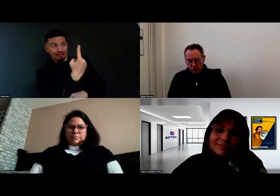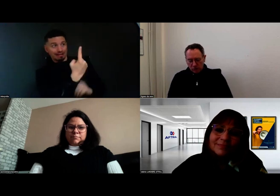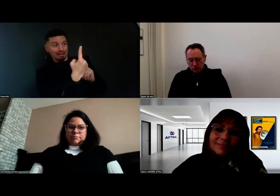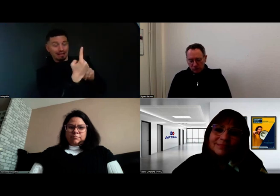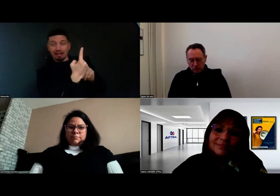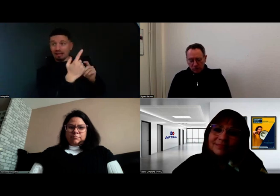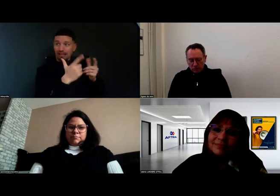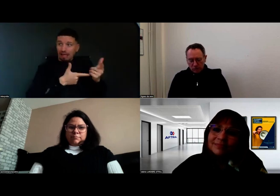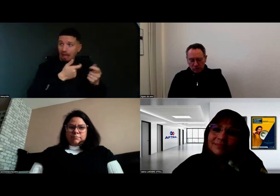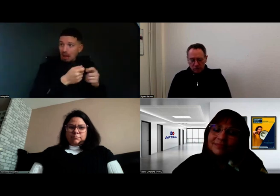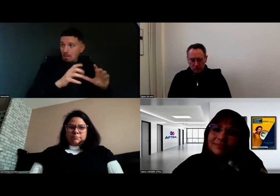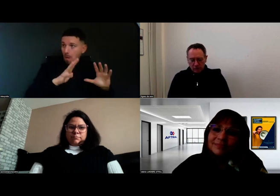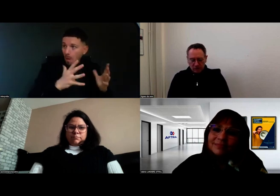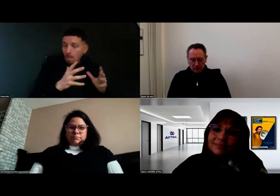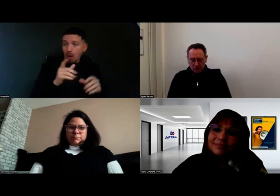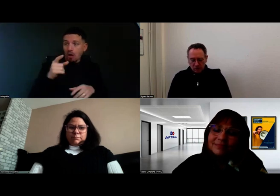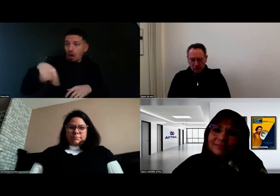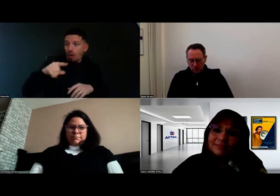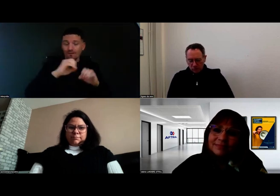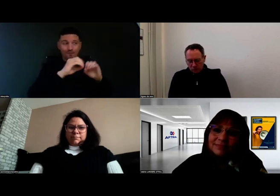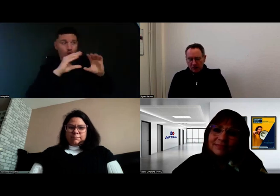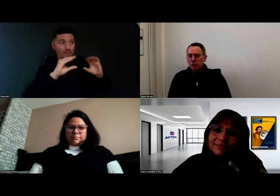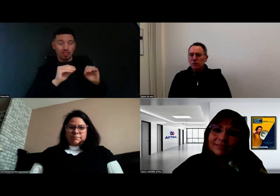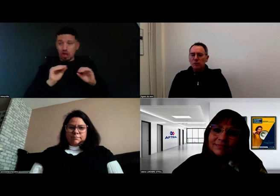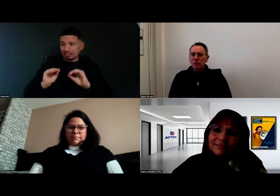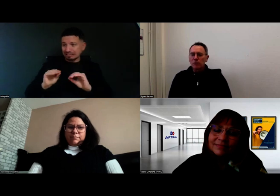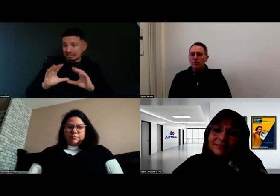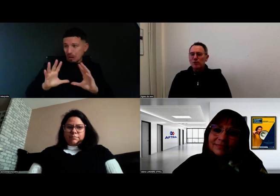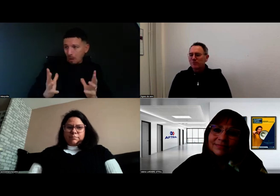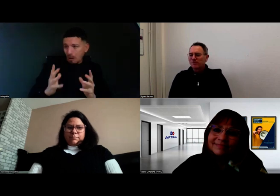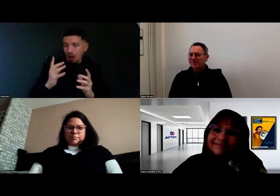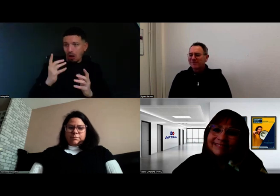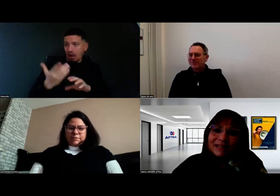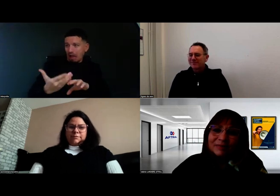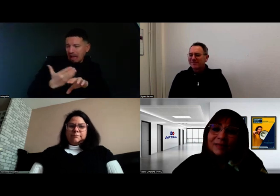dans ce cursus de formation pour devenir conductrice de bus ?